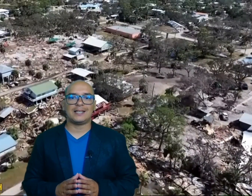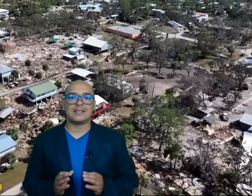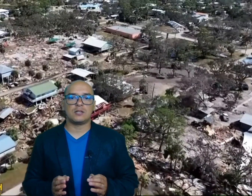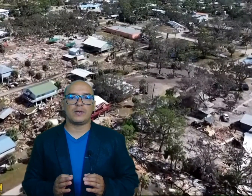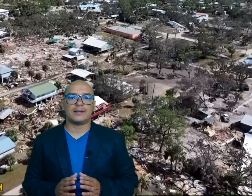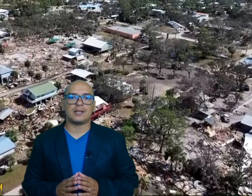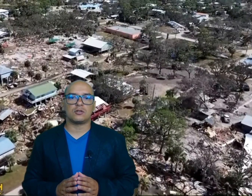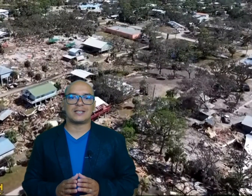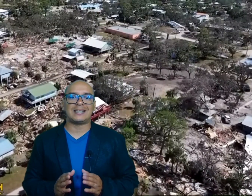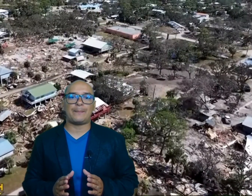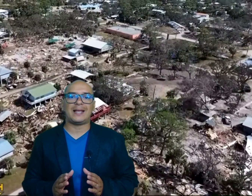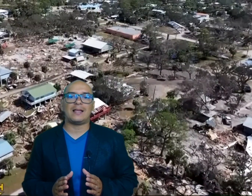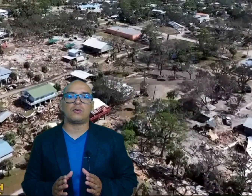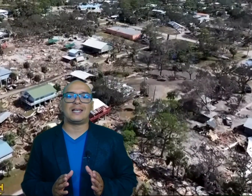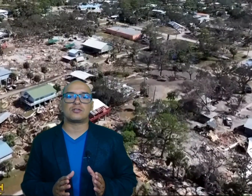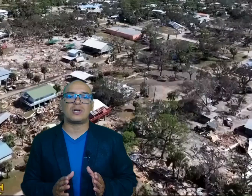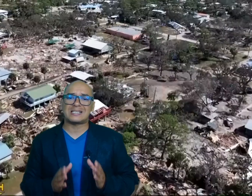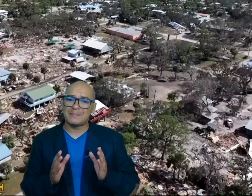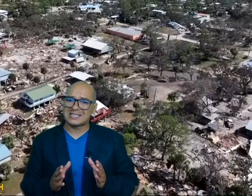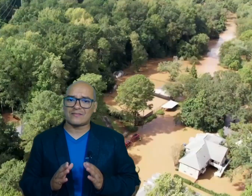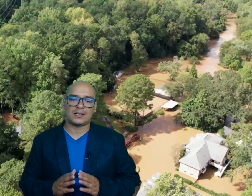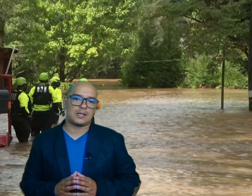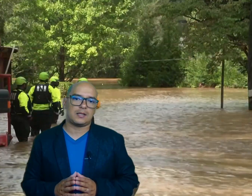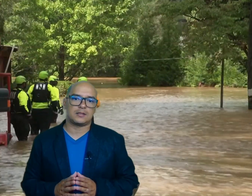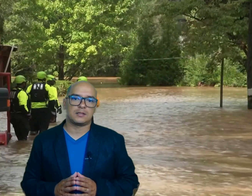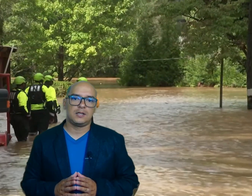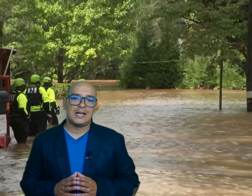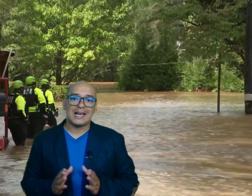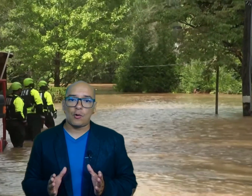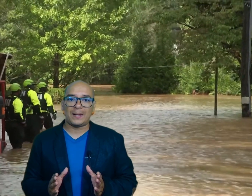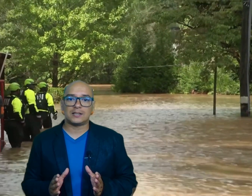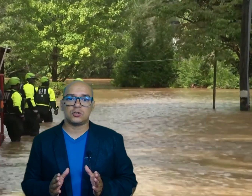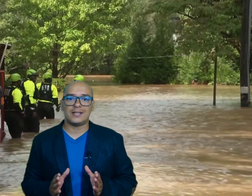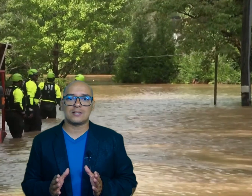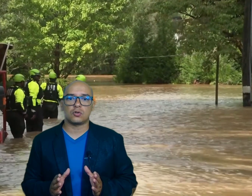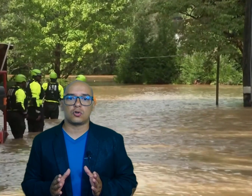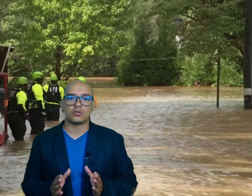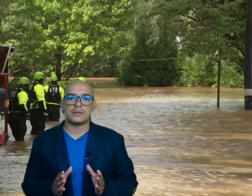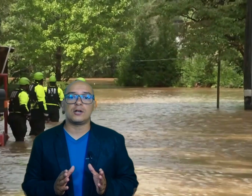19 estados se han desplegado en las zonas más afectadas las operaciones de Socorro se ven